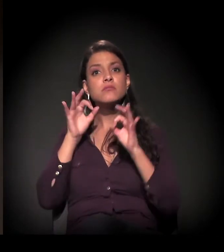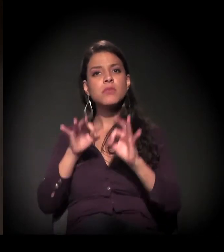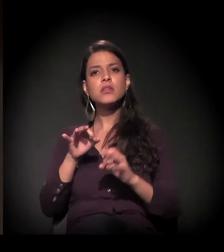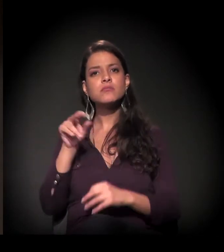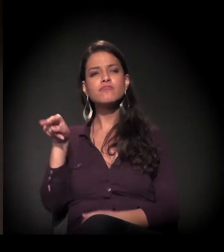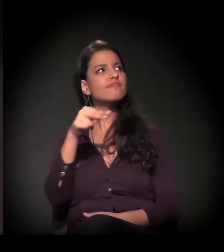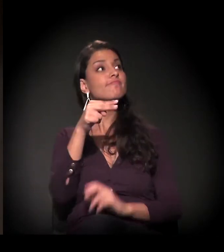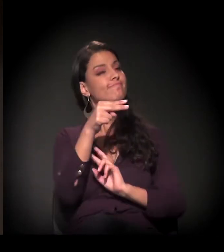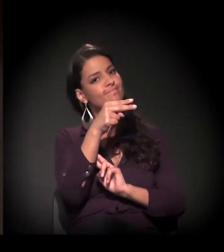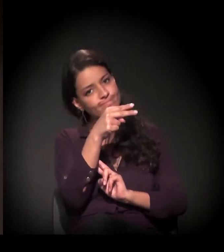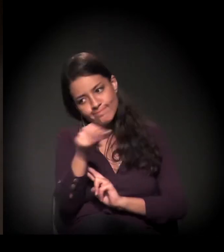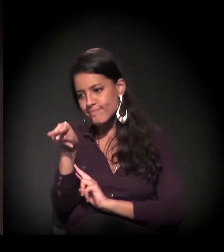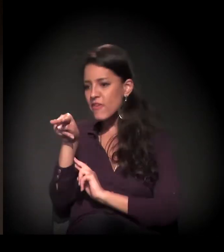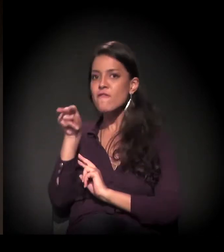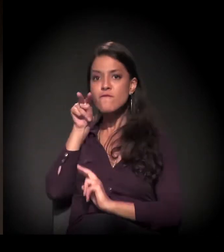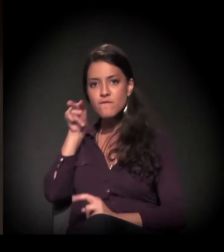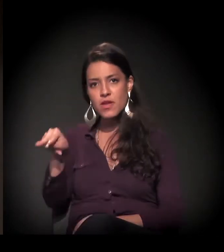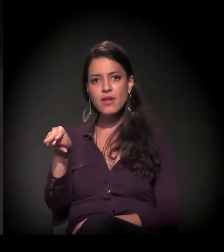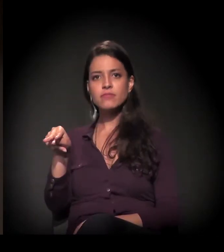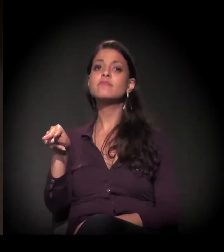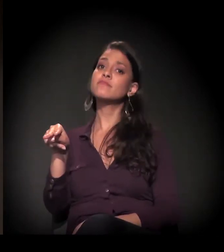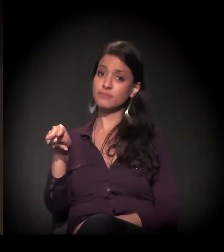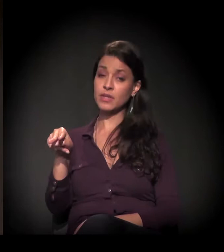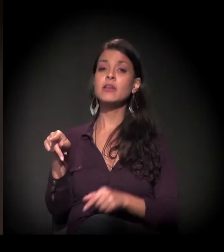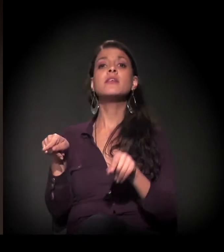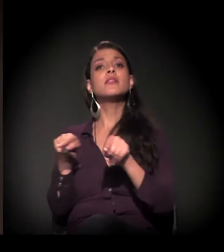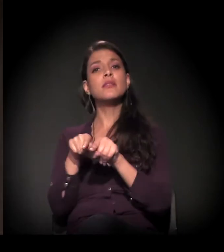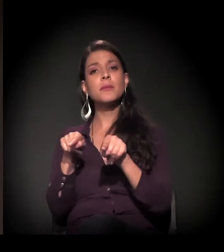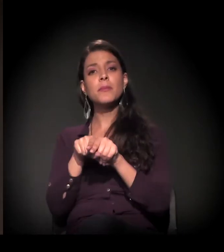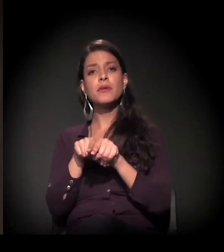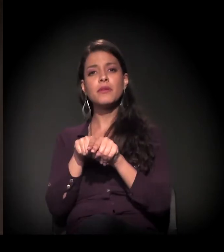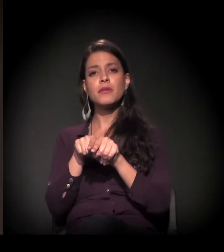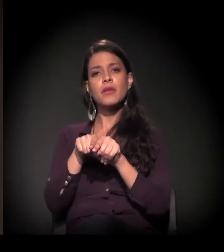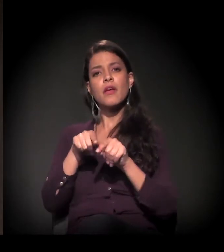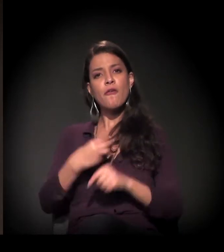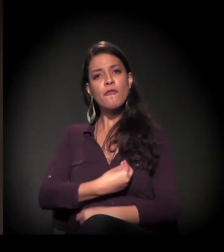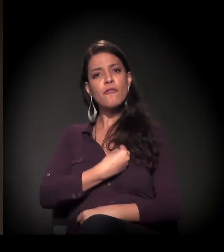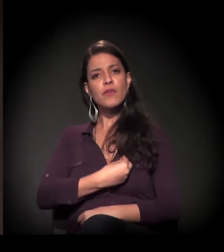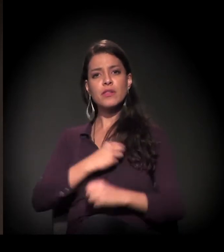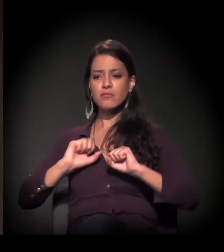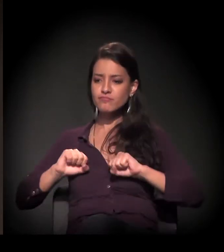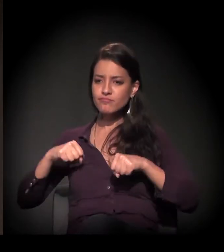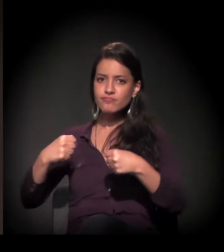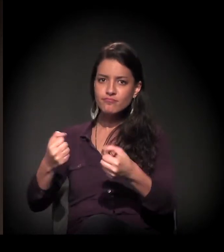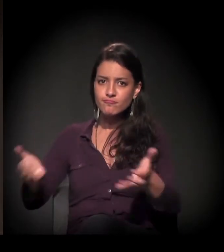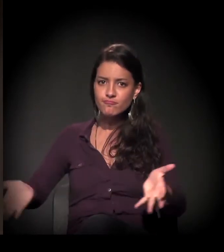o que muita gente preferia que não estivesse lá, como dedicar a vida